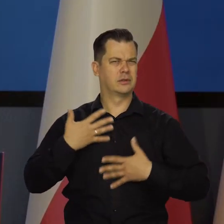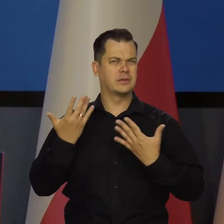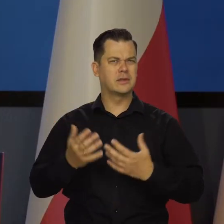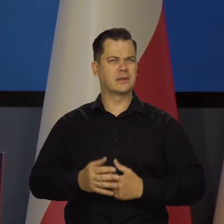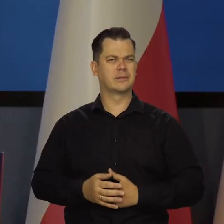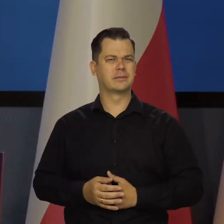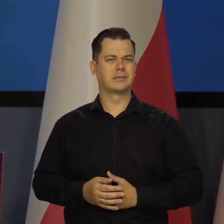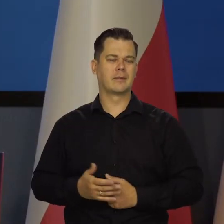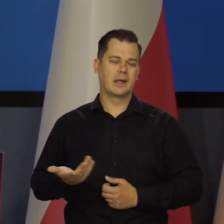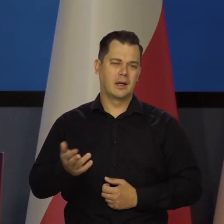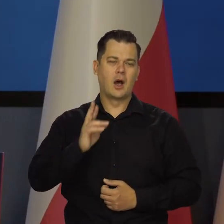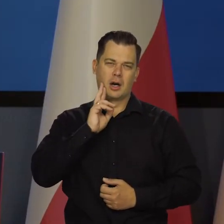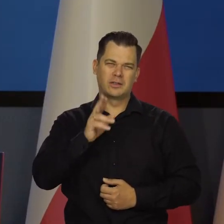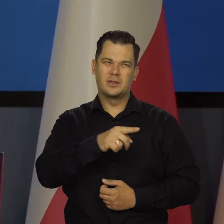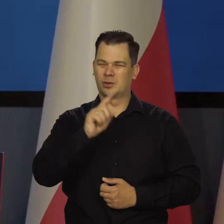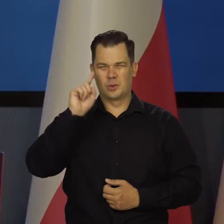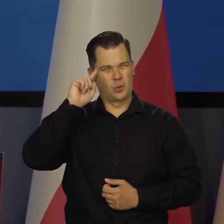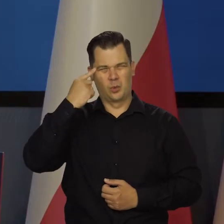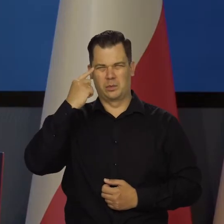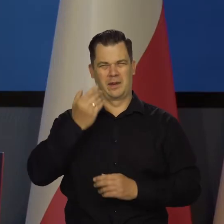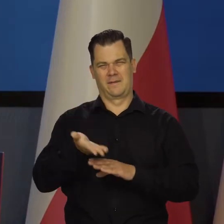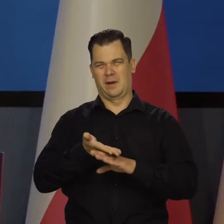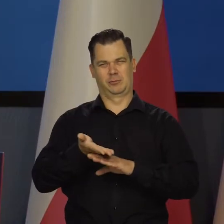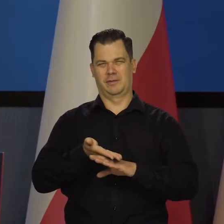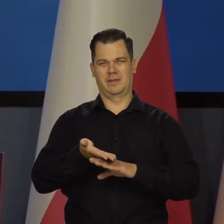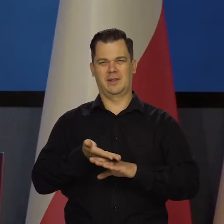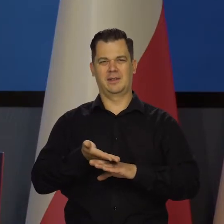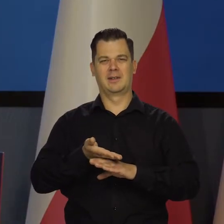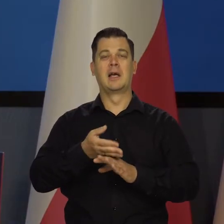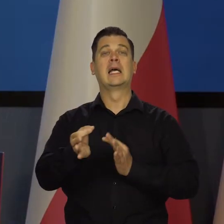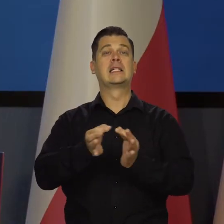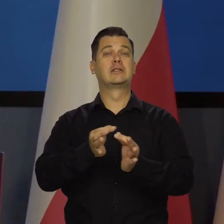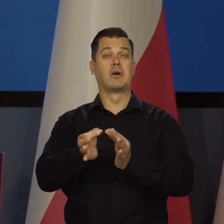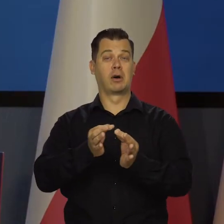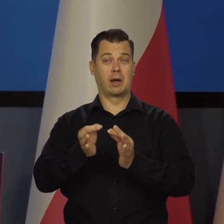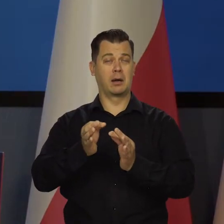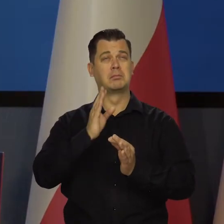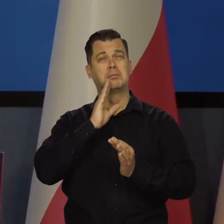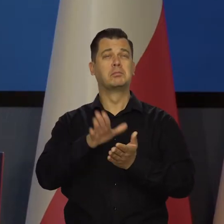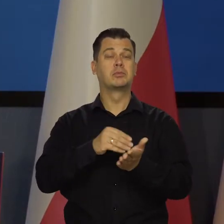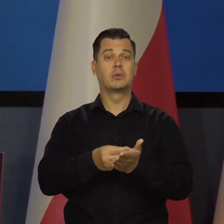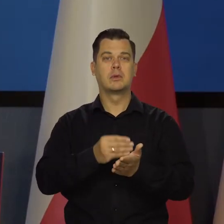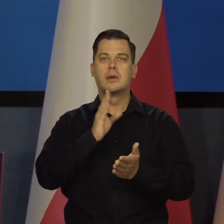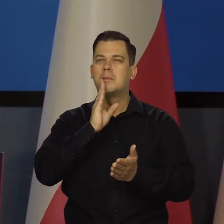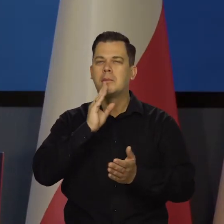To jest oczywiście głupie i fałszywe porównanie, bo w historii nie ma dobrych porównań, ale tak mi cały czas chodzi po głowie.